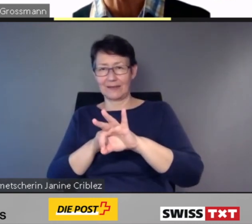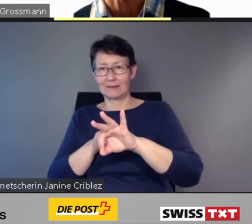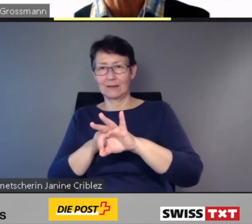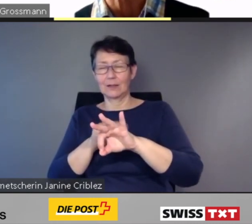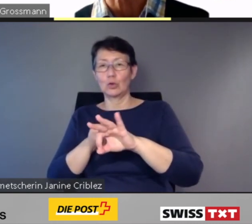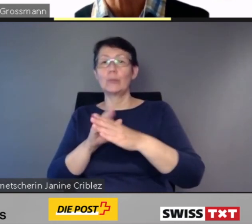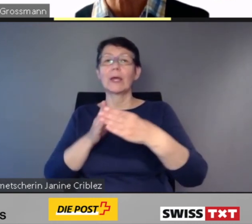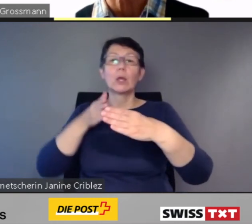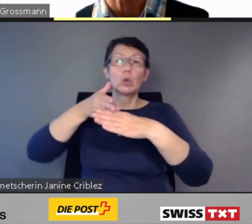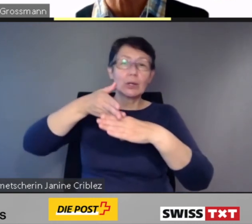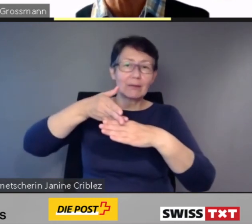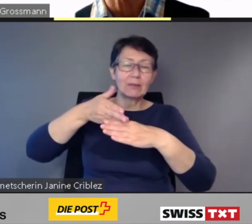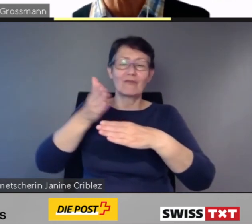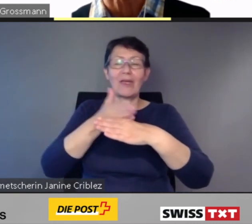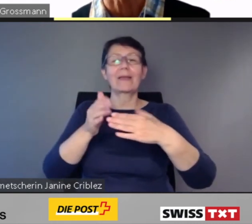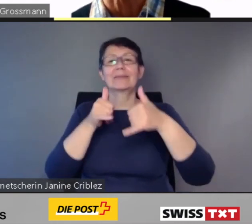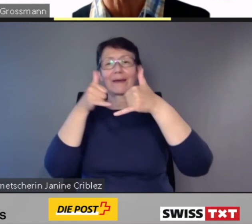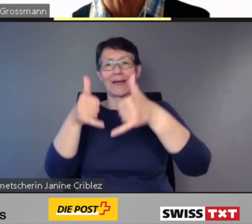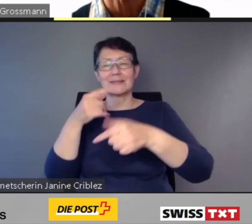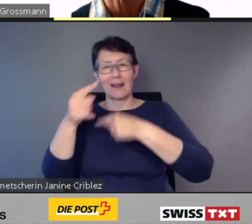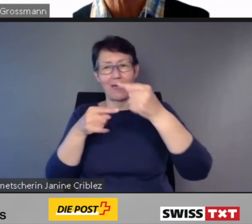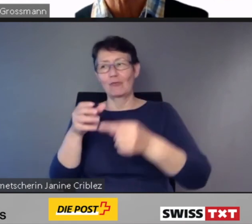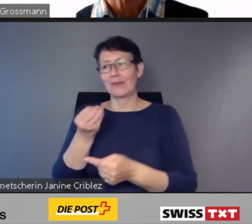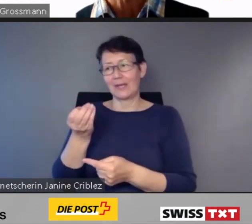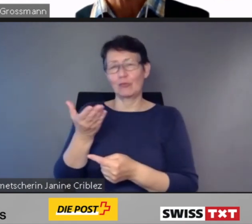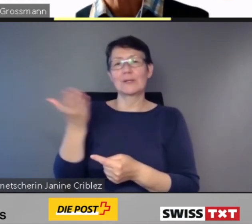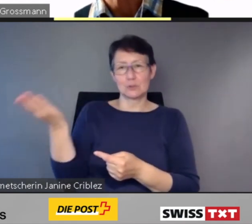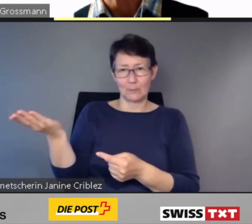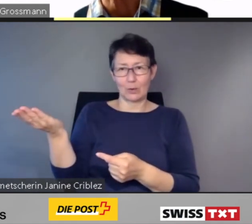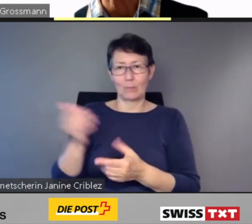Auf der anderen Seite sind alle Transportunternehmungen